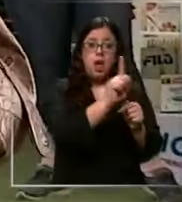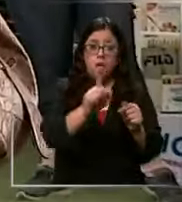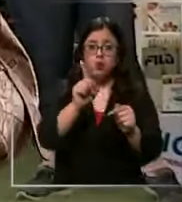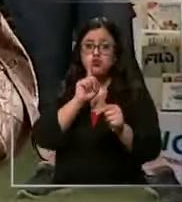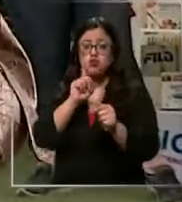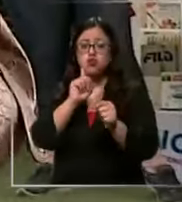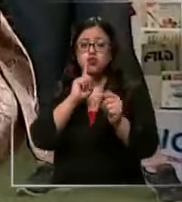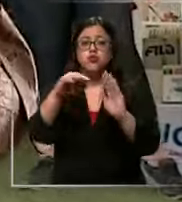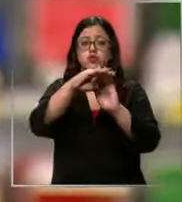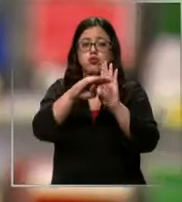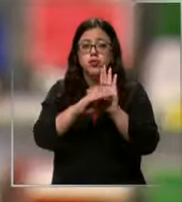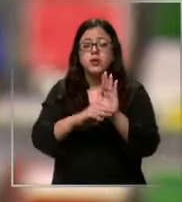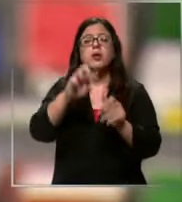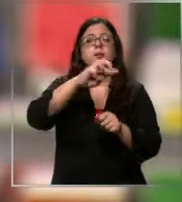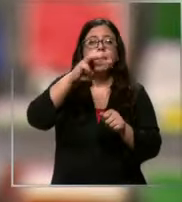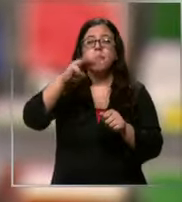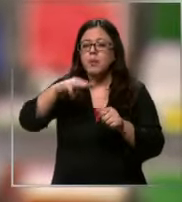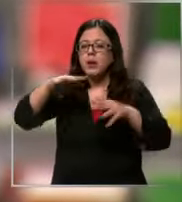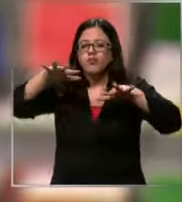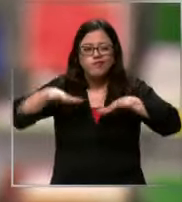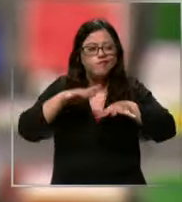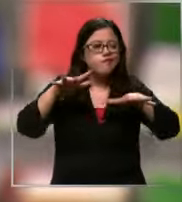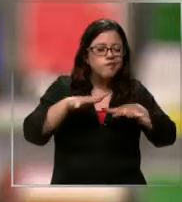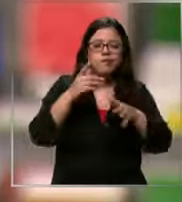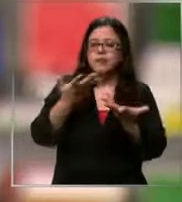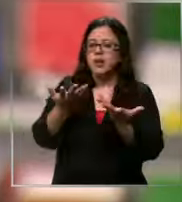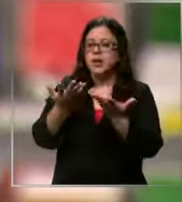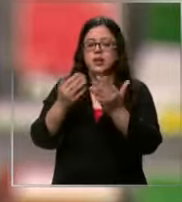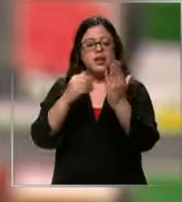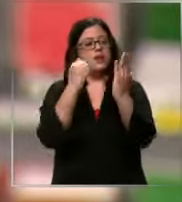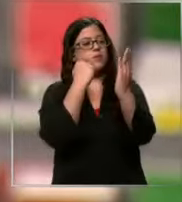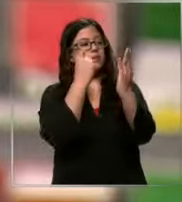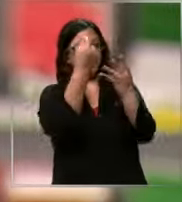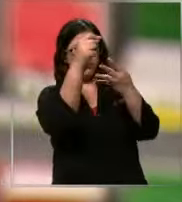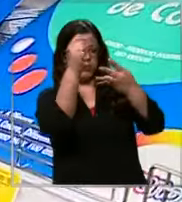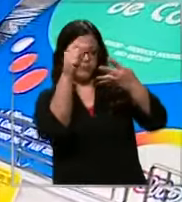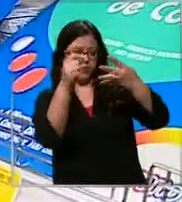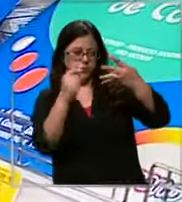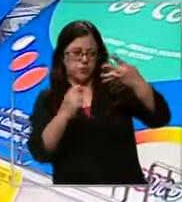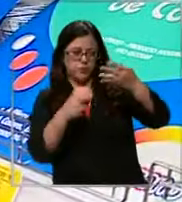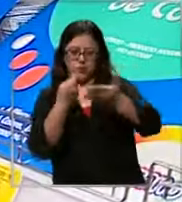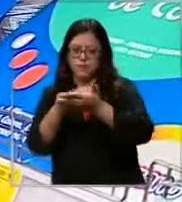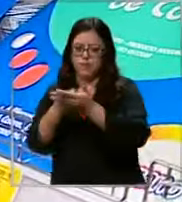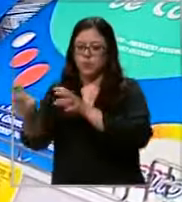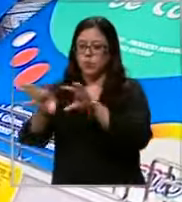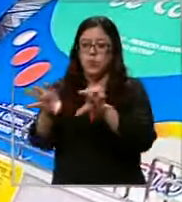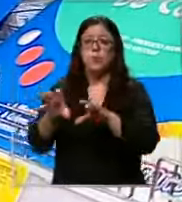cada apoderado hace lo posible para completarla y Mejor aún con herramientas que faciliten su